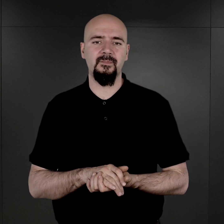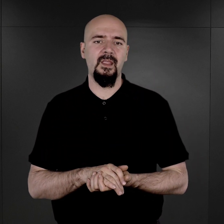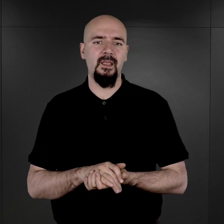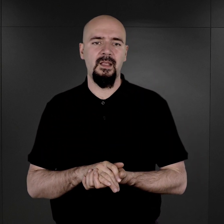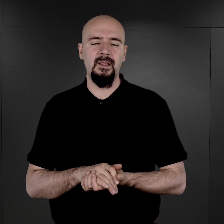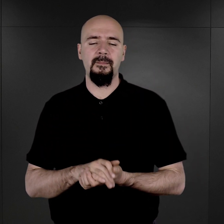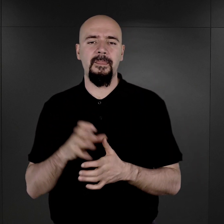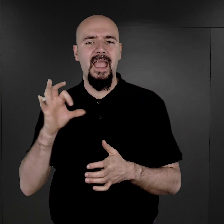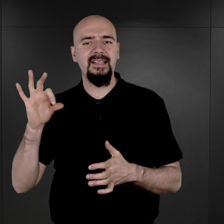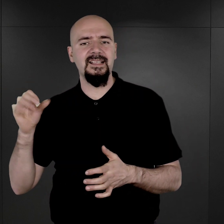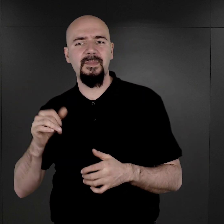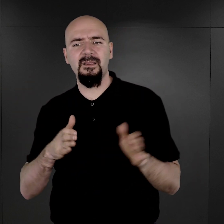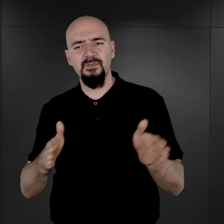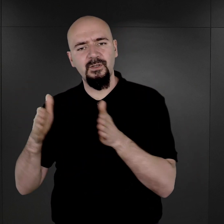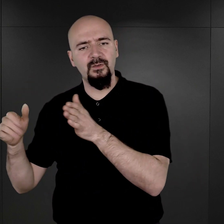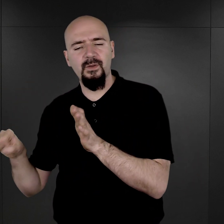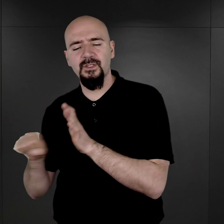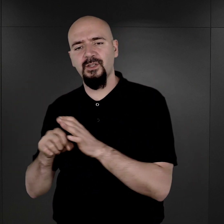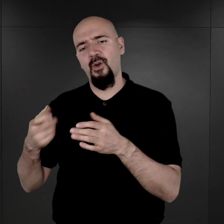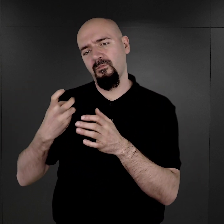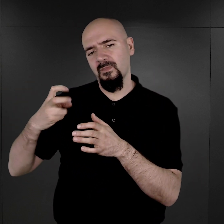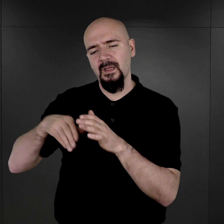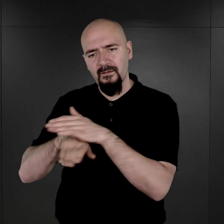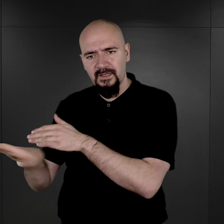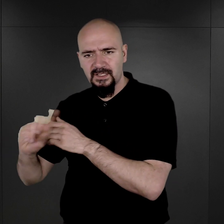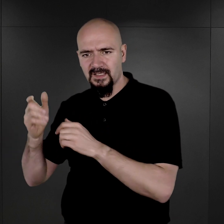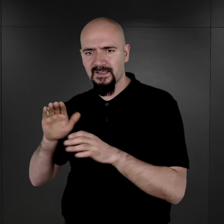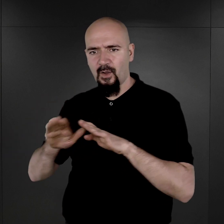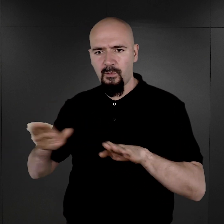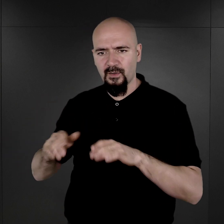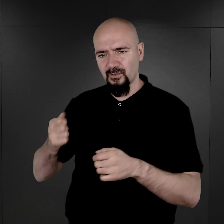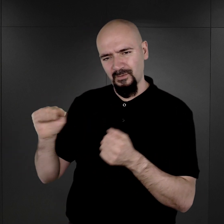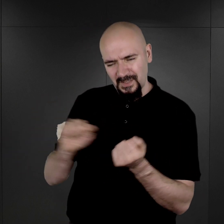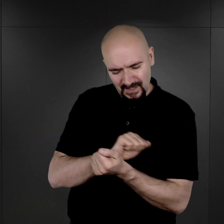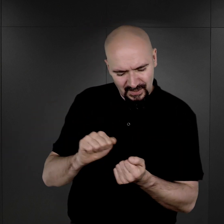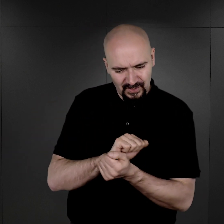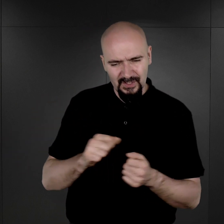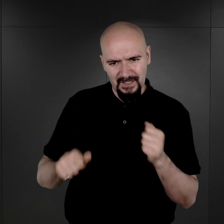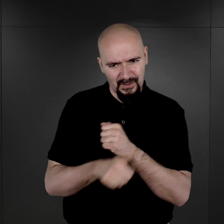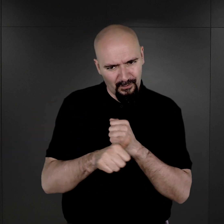Esesmani przygotowując się do opuszczenia obozu, usuwali dowody zbrodni, w tym wytworzone w obozie dokumenty.